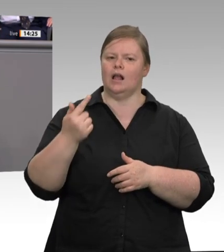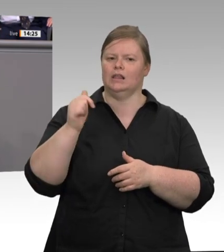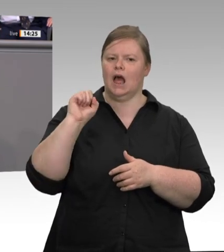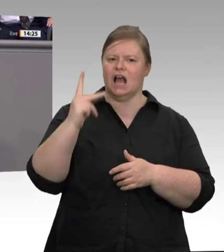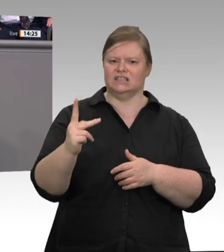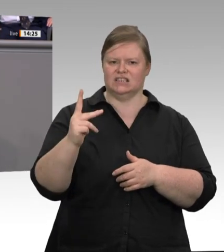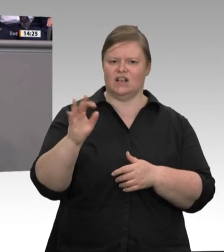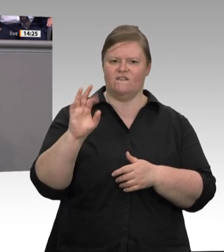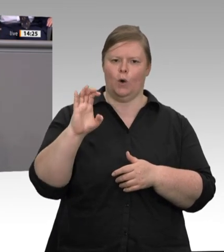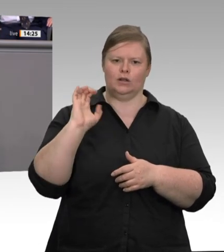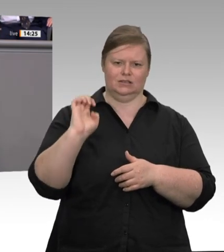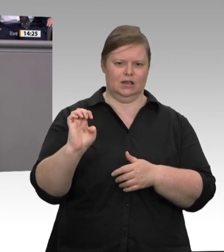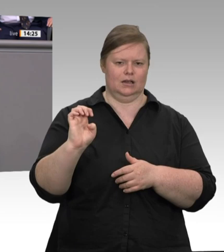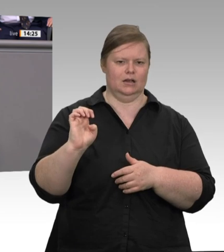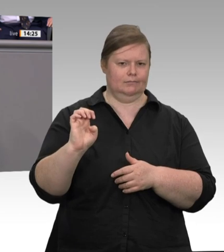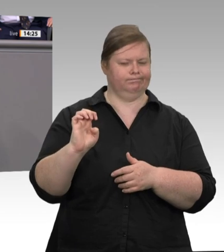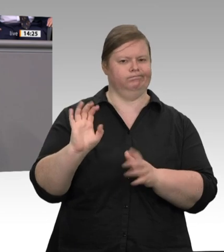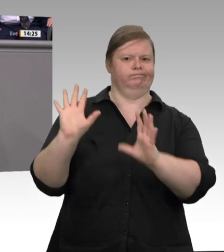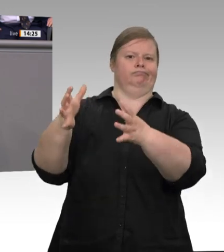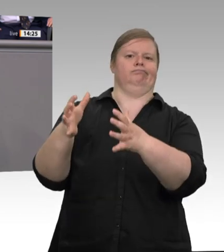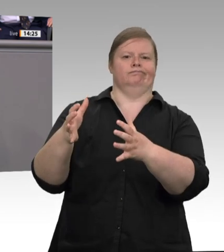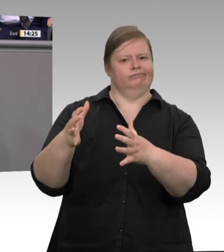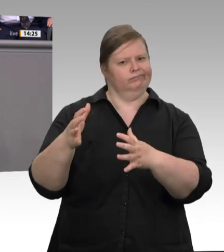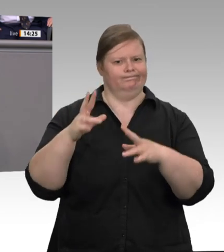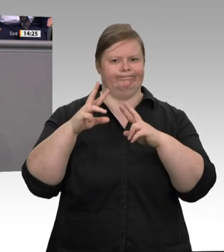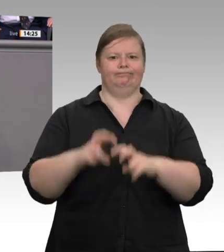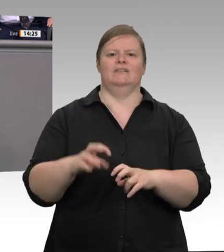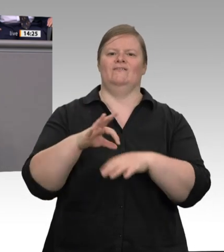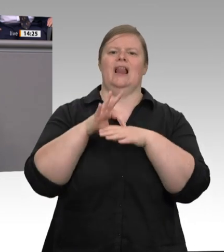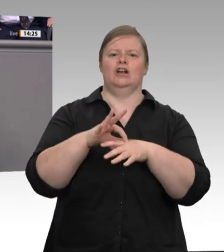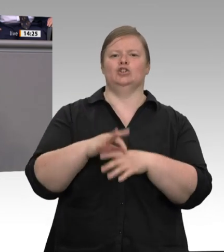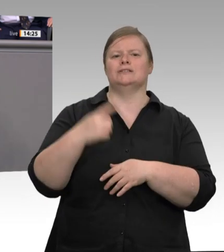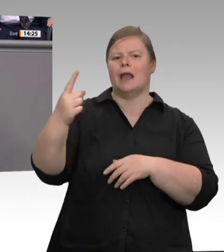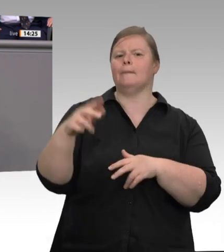den Unterkünften zunächst mal nicht. Beschäftigte wechseln den Arbeitgeber, aber nicht die